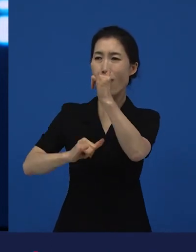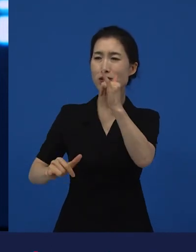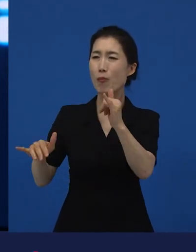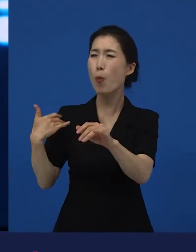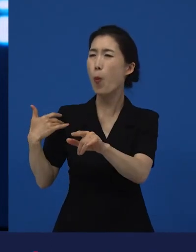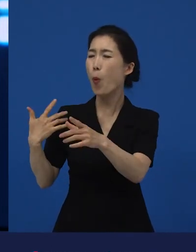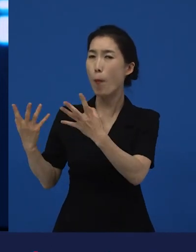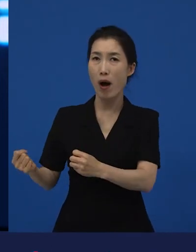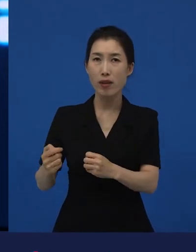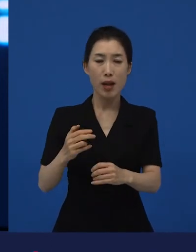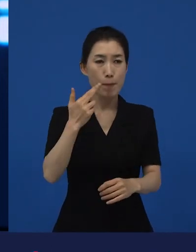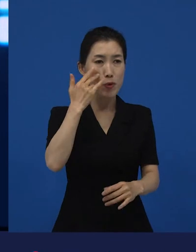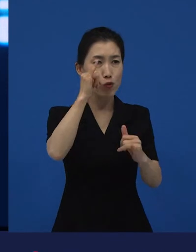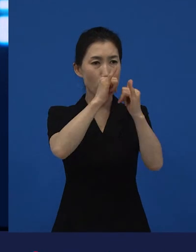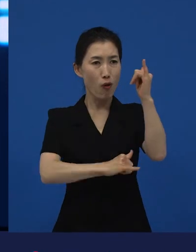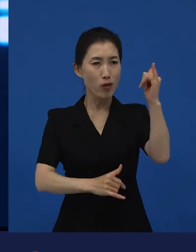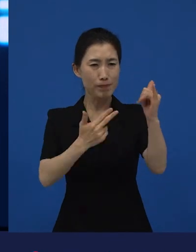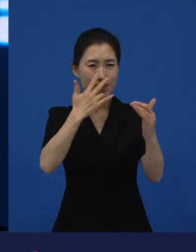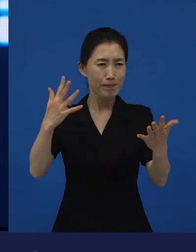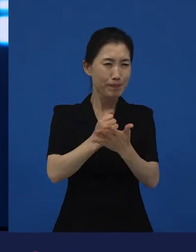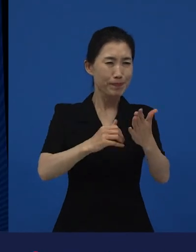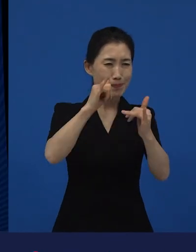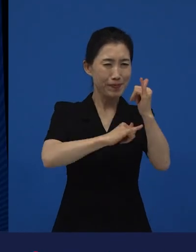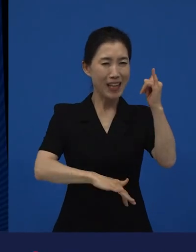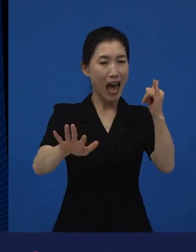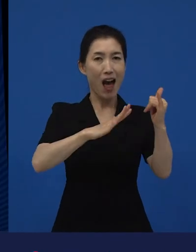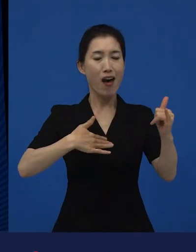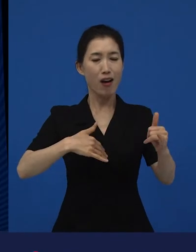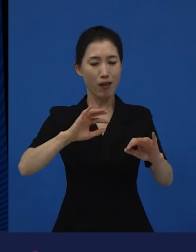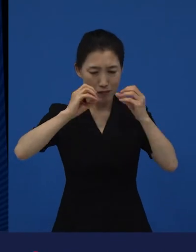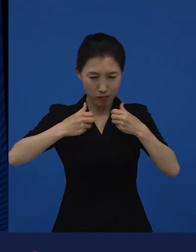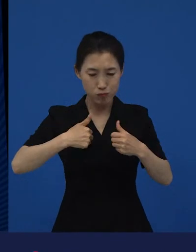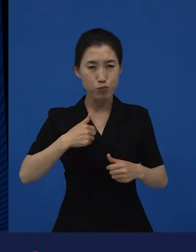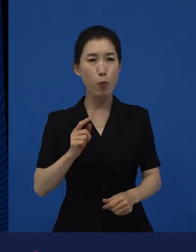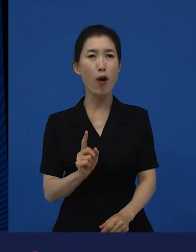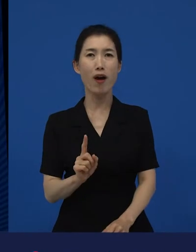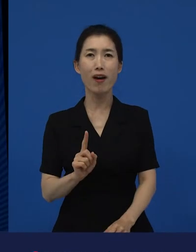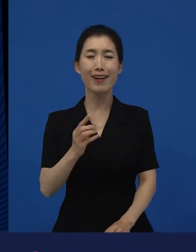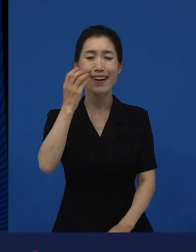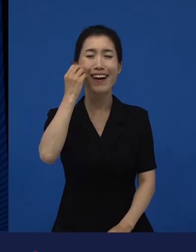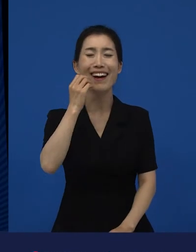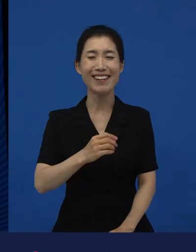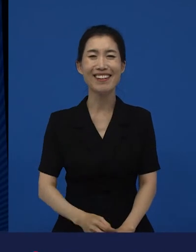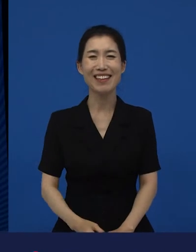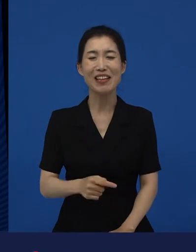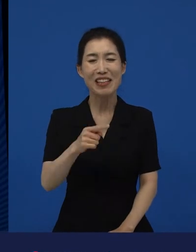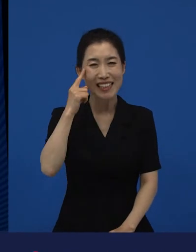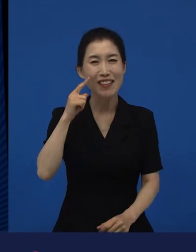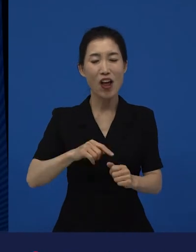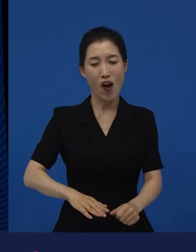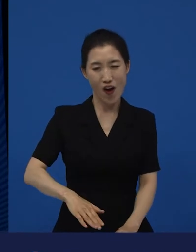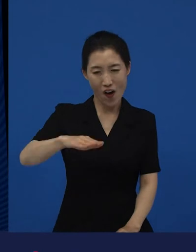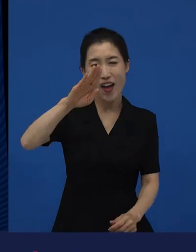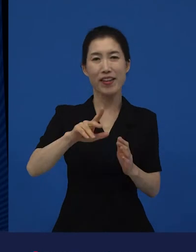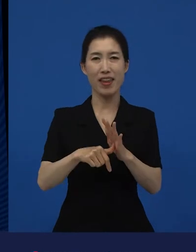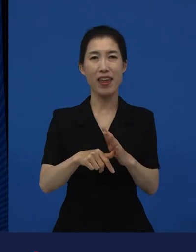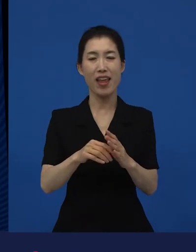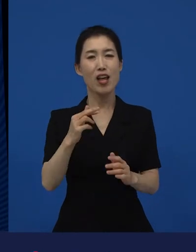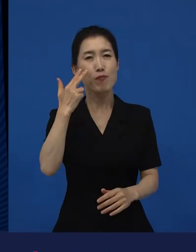유독 미국 역사는 내가 꿰뚫고 있지? 이럴 때 난 좀 이상해. 제가 많이 접한 것, 어렸을 때부터 당연하다고 접한 것들은